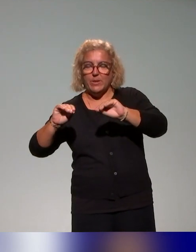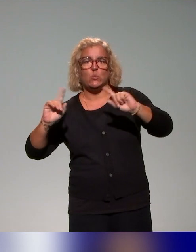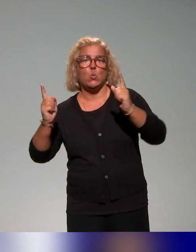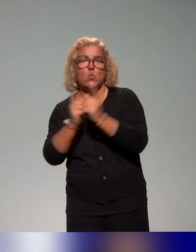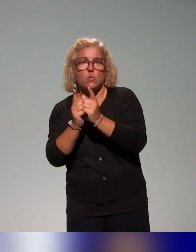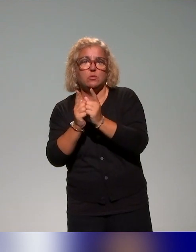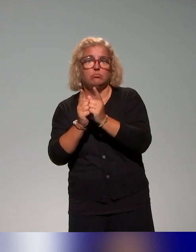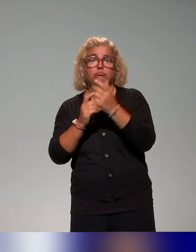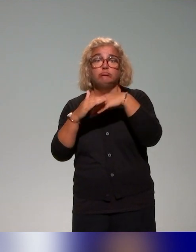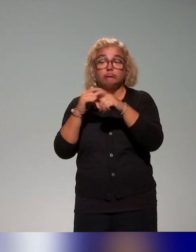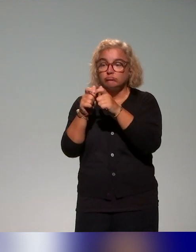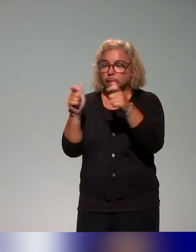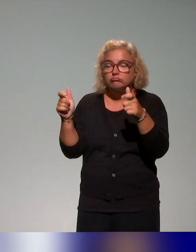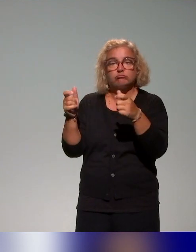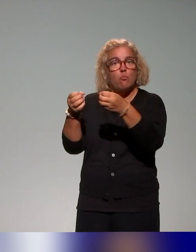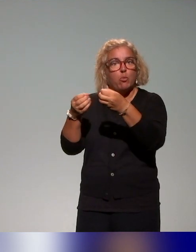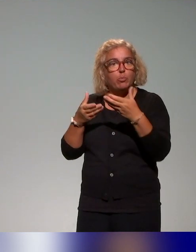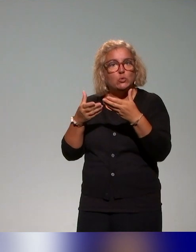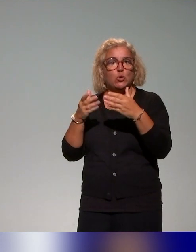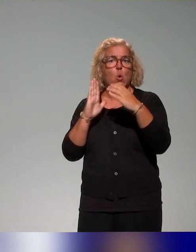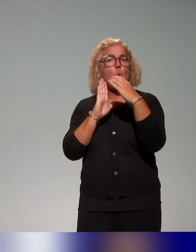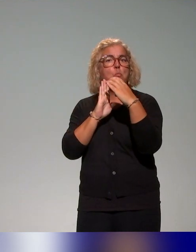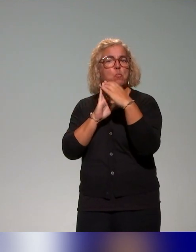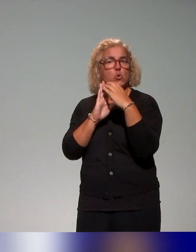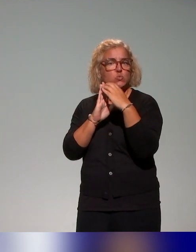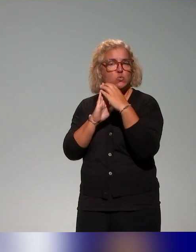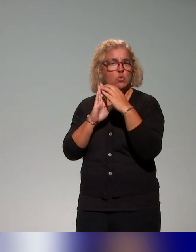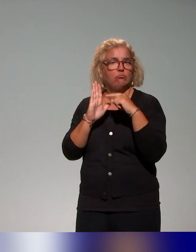Certains établissements qui proposent aussi des modules complets de formation